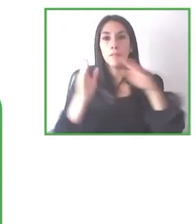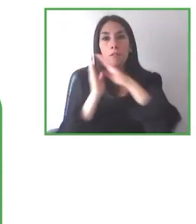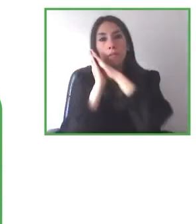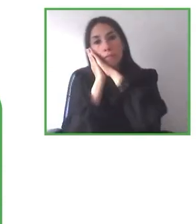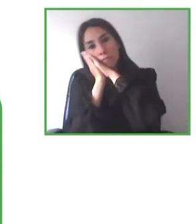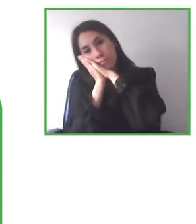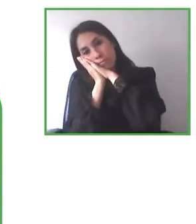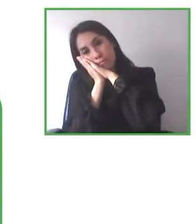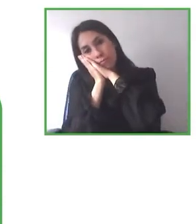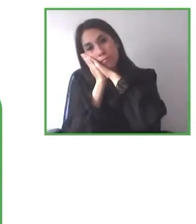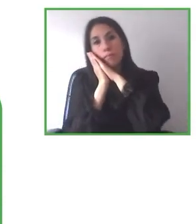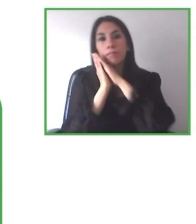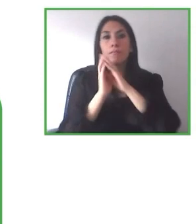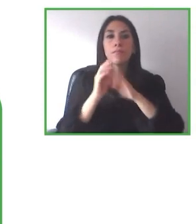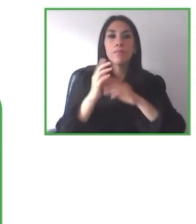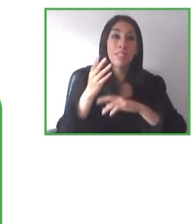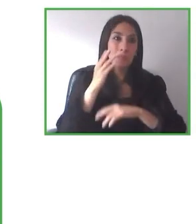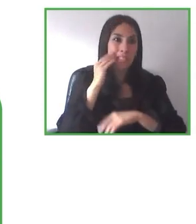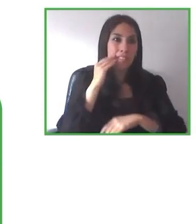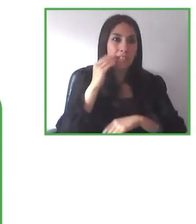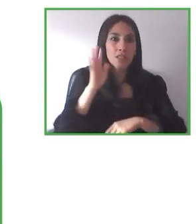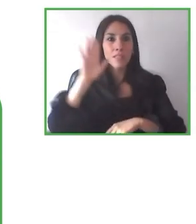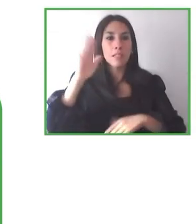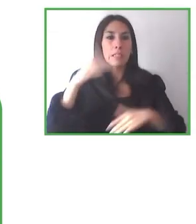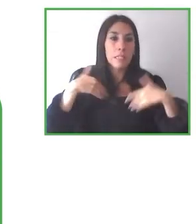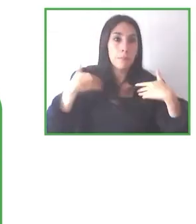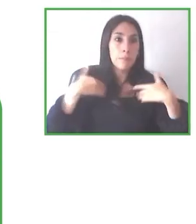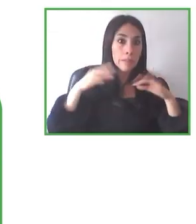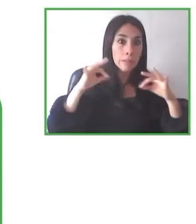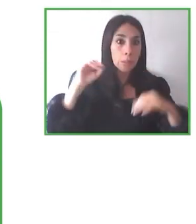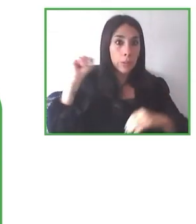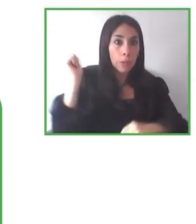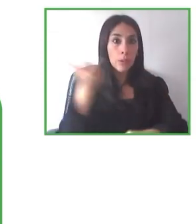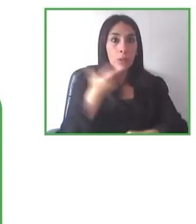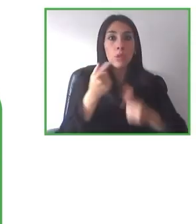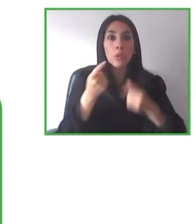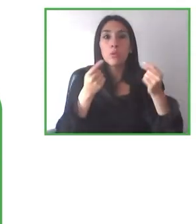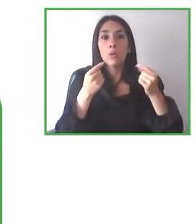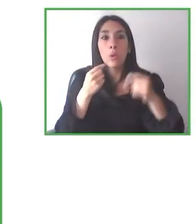medio natural del turismo en general de una forma completamente accesible, en igualdad de